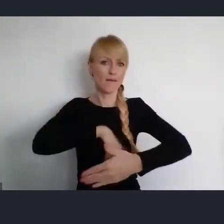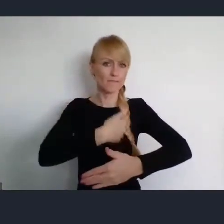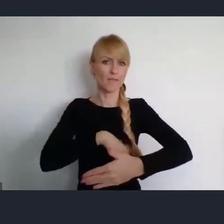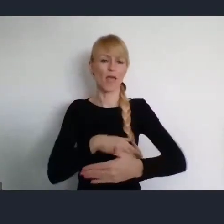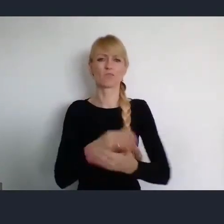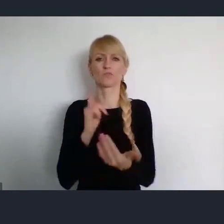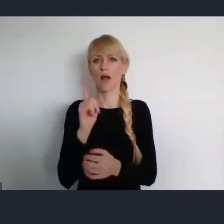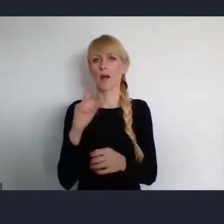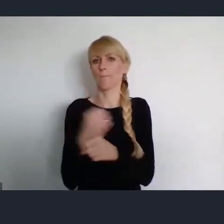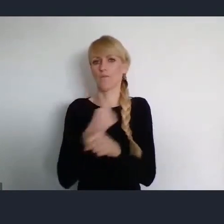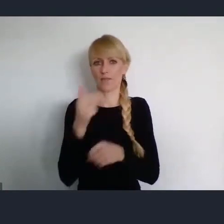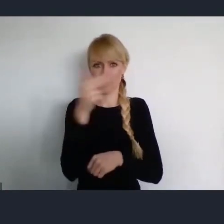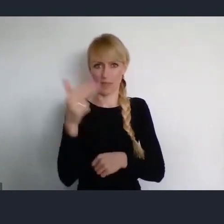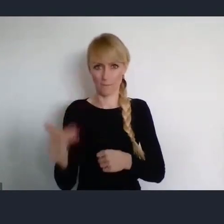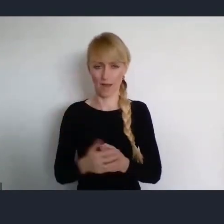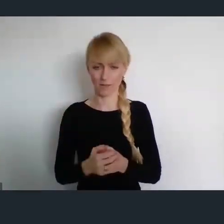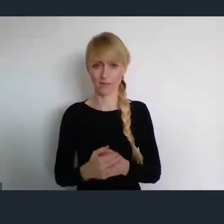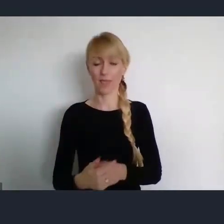Ja mam świadomość, że teraz większość z nas,